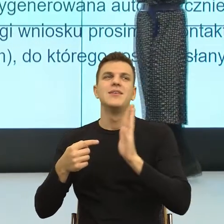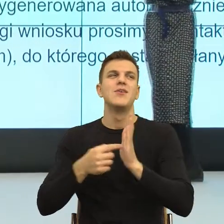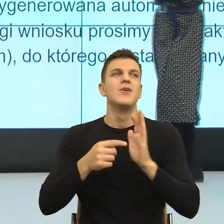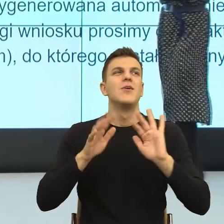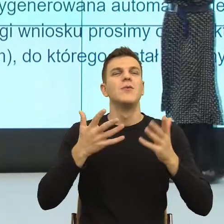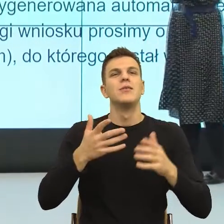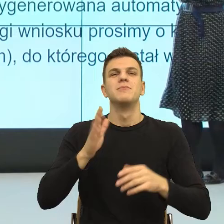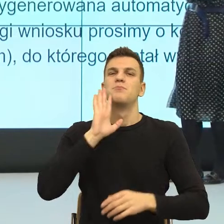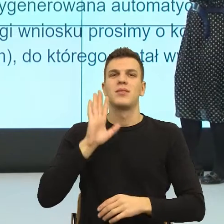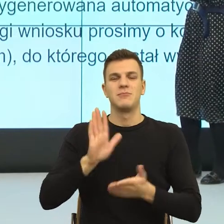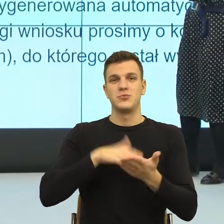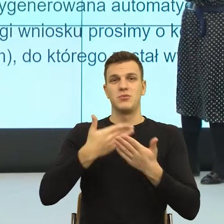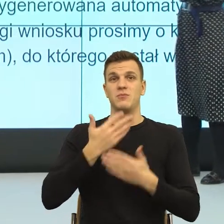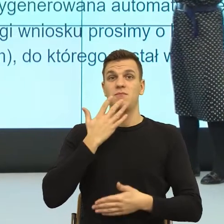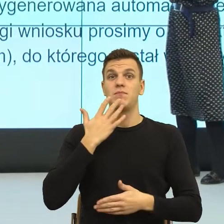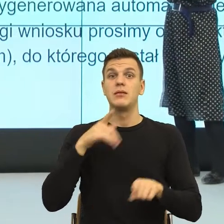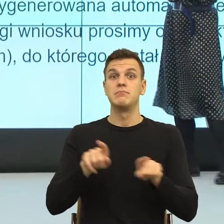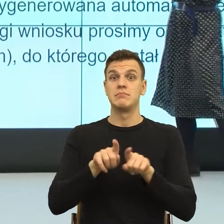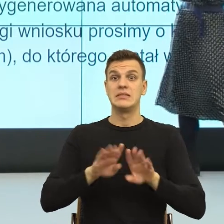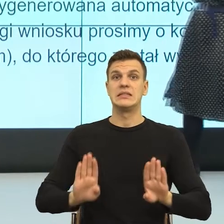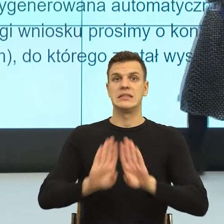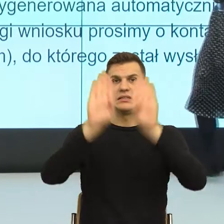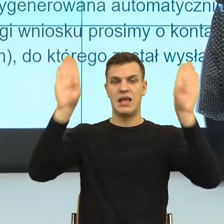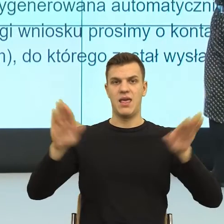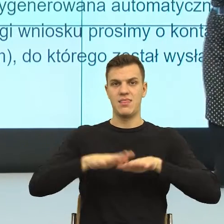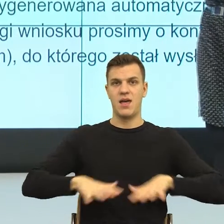Tu ja nie wiem, kto, gdzie, wymagane jest.